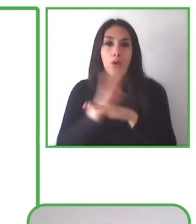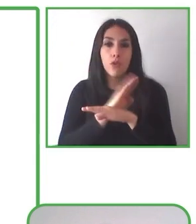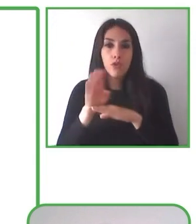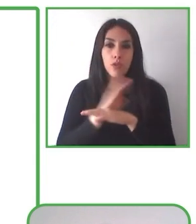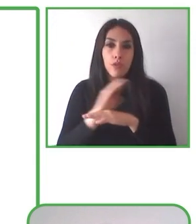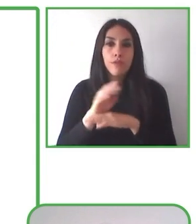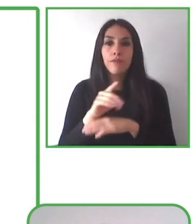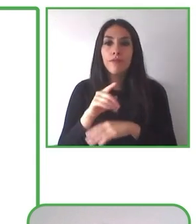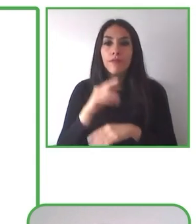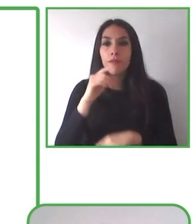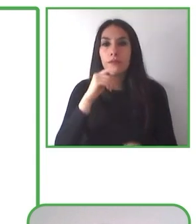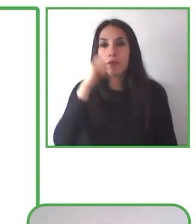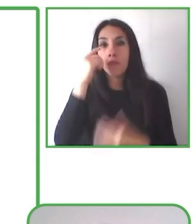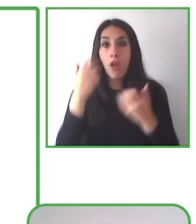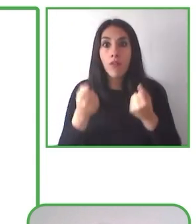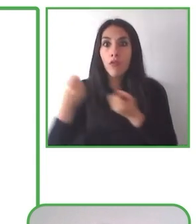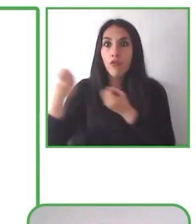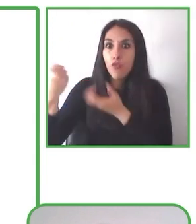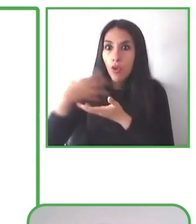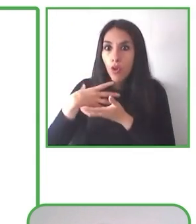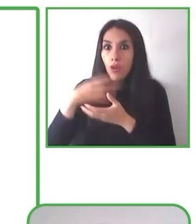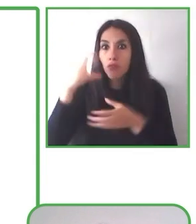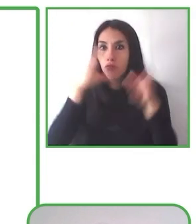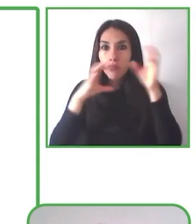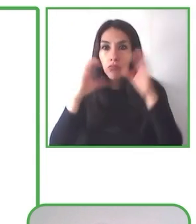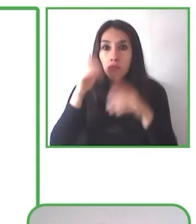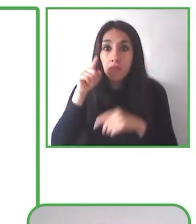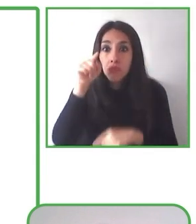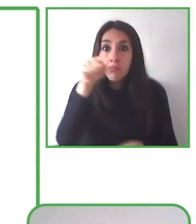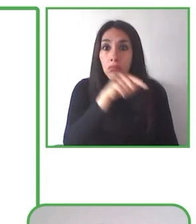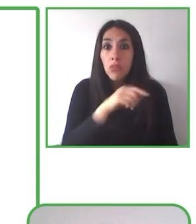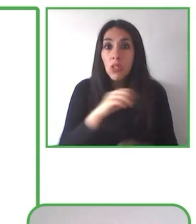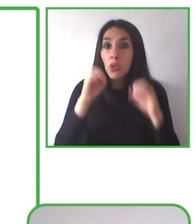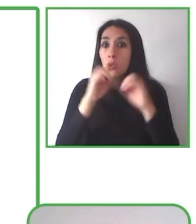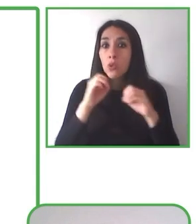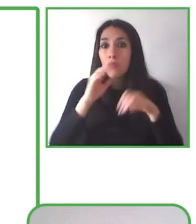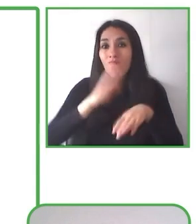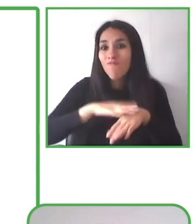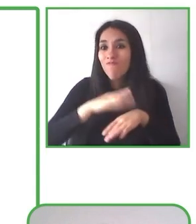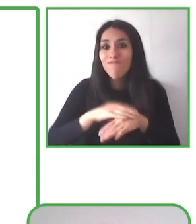Esta forma de ver la oferta turística nos obliga a mirar la realidad e identificar las